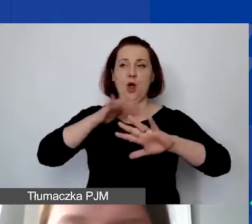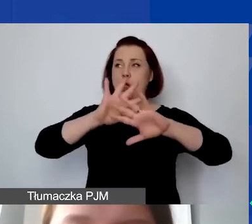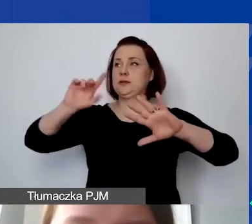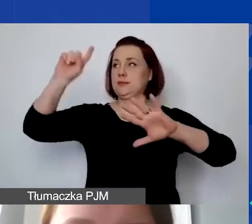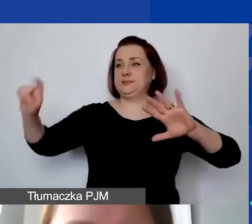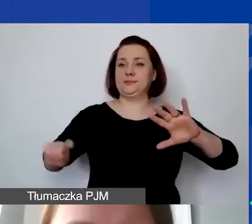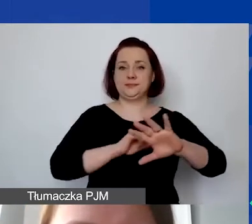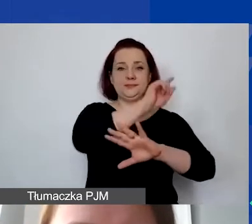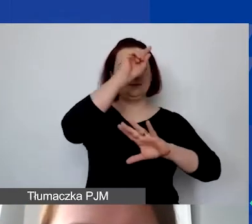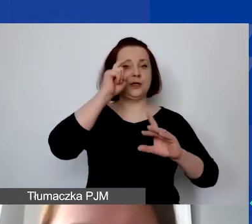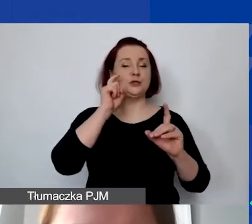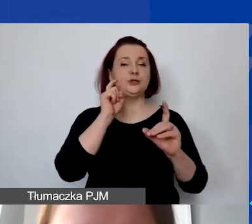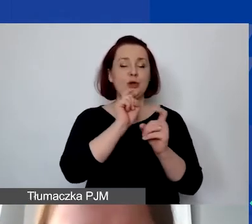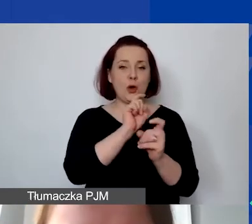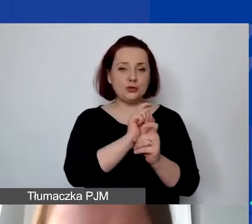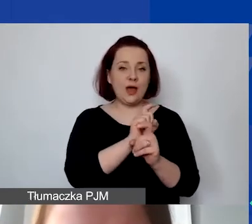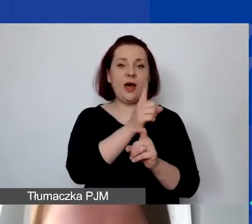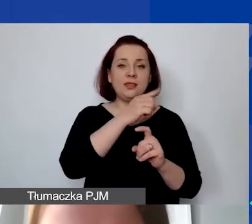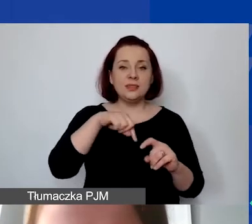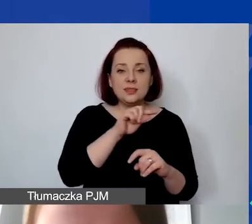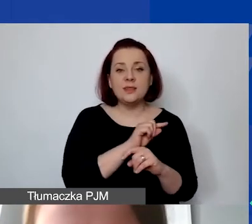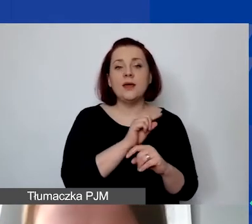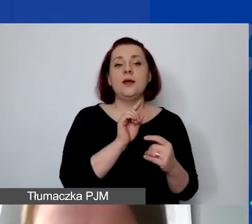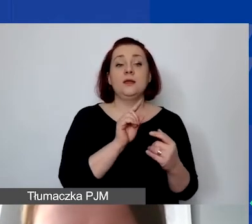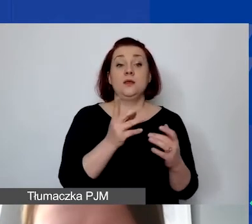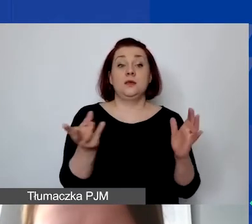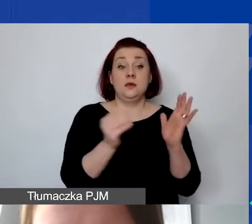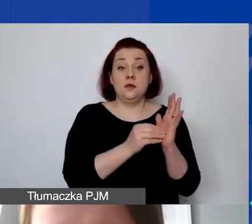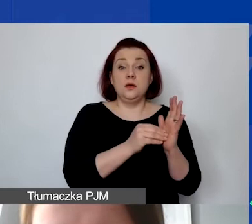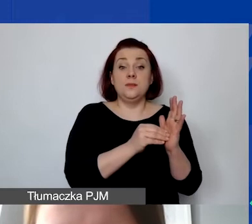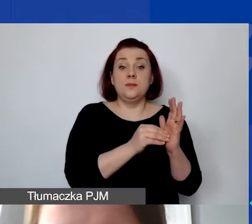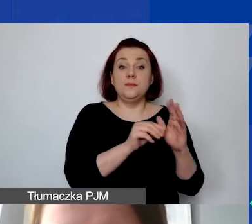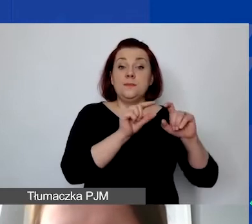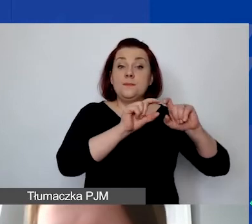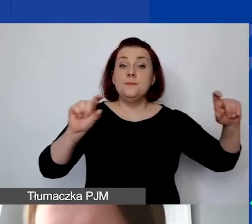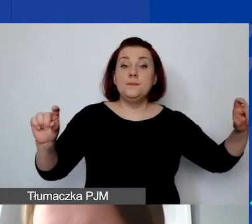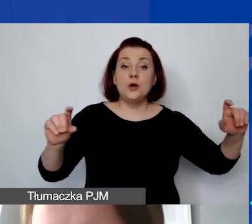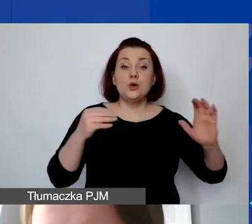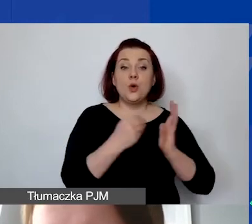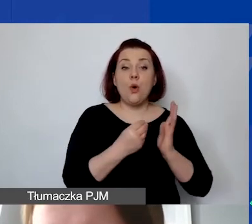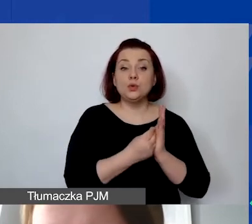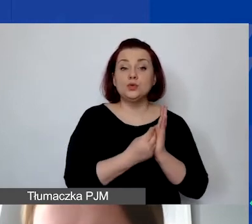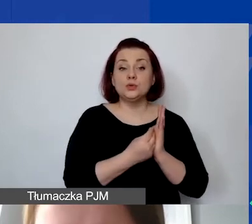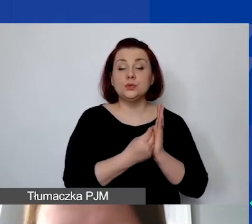W momencie, w którym te pozycje zostaną opisane jako koszt partnera,